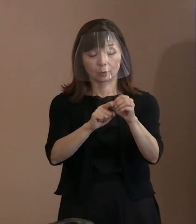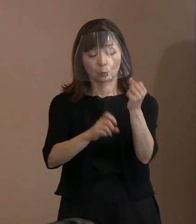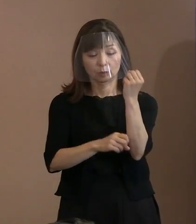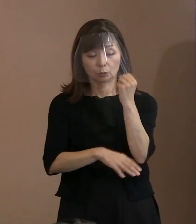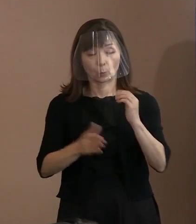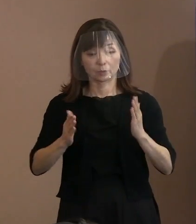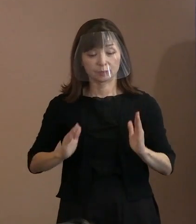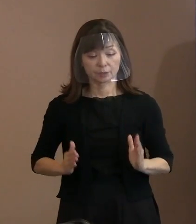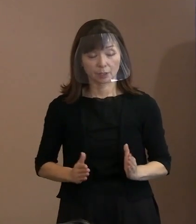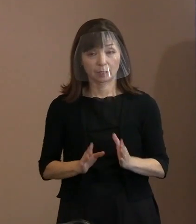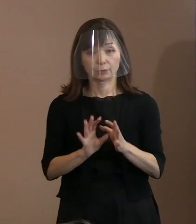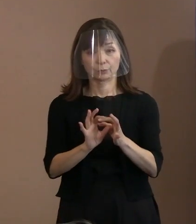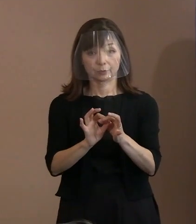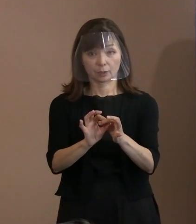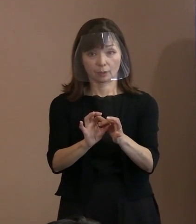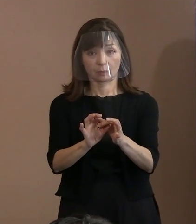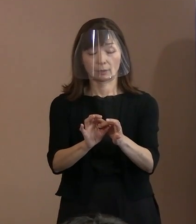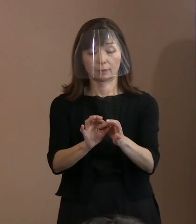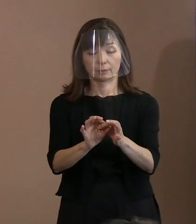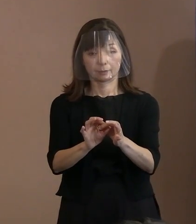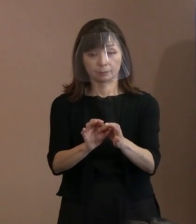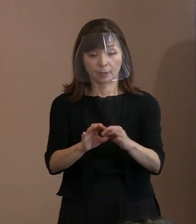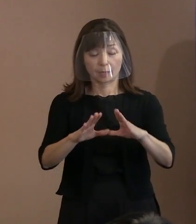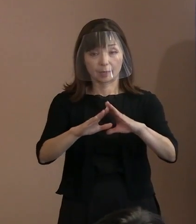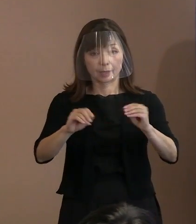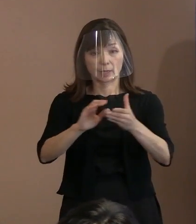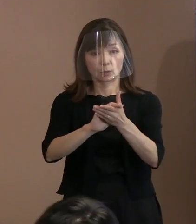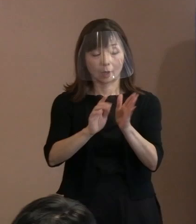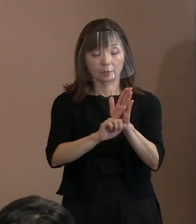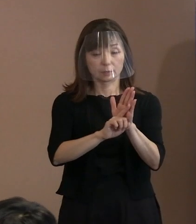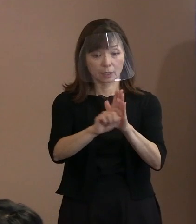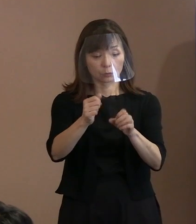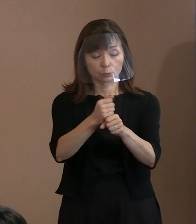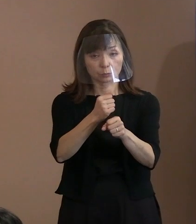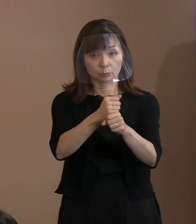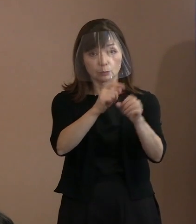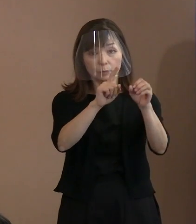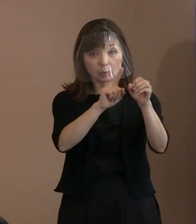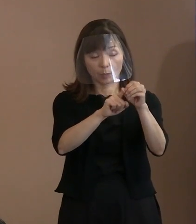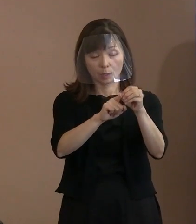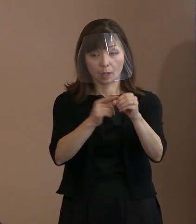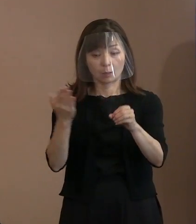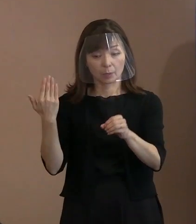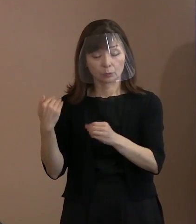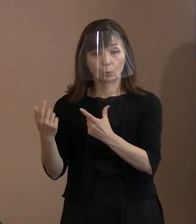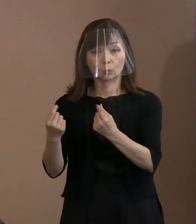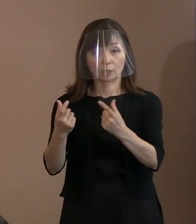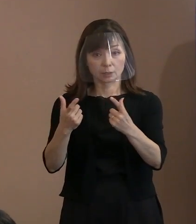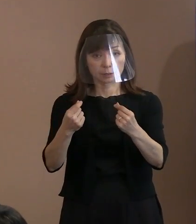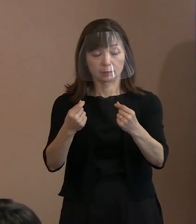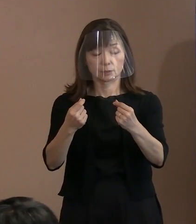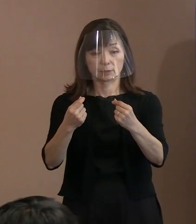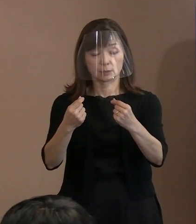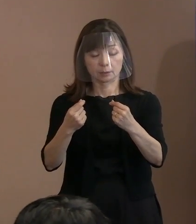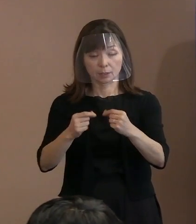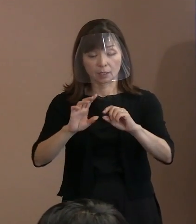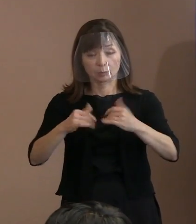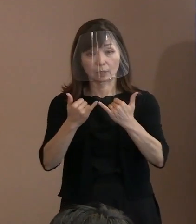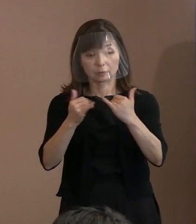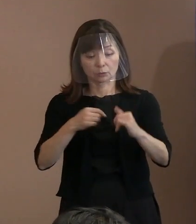平和宣言の作成にあたりましては､ これまでと同様に､ 被爆者の思いを伝えることを主眼に置きつつ､